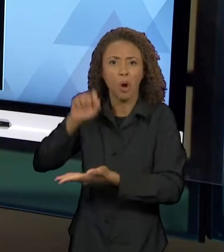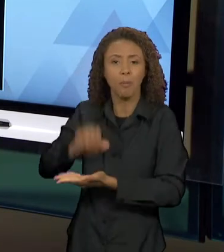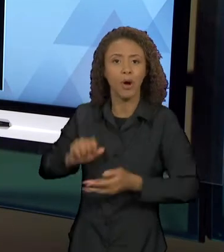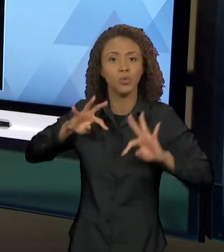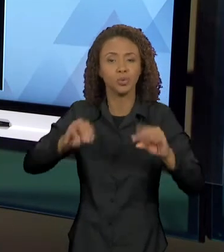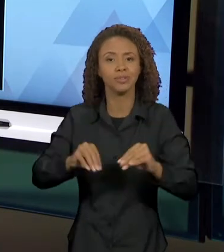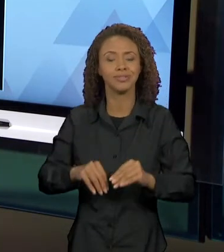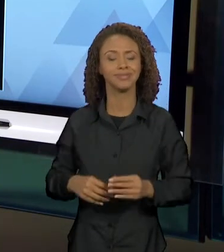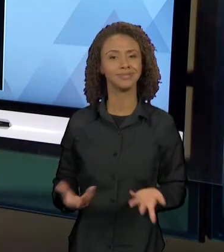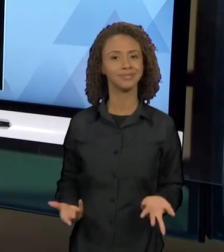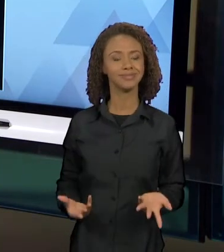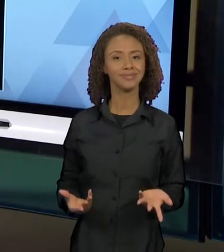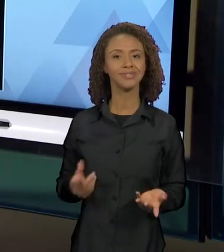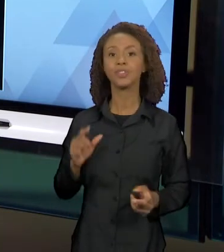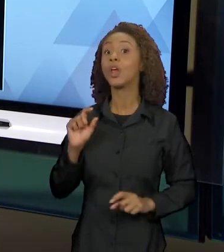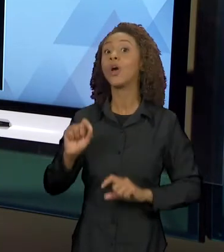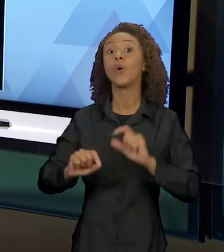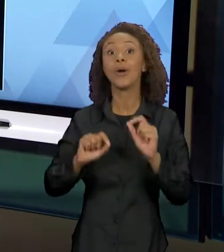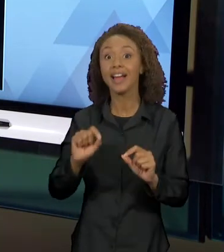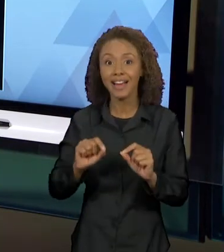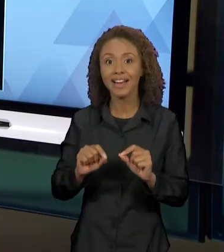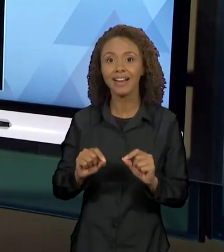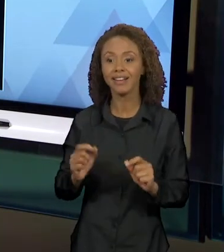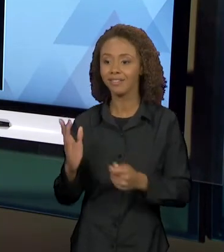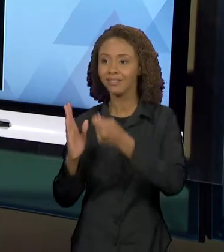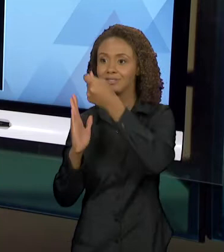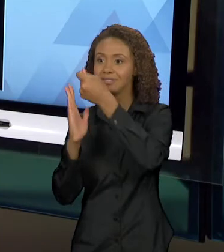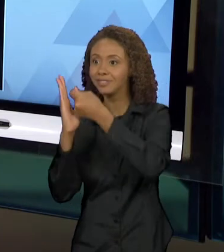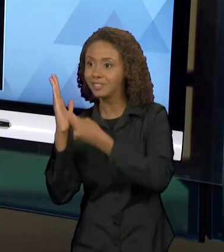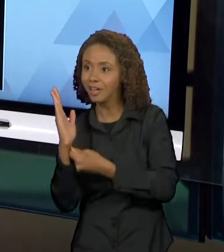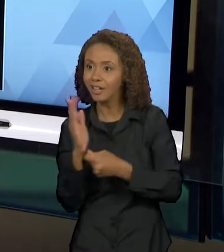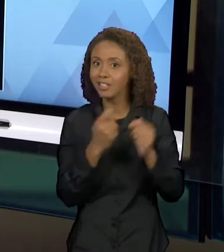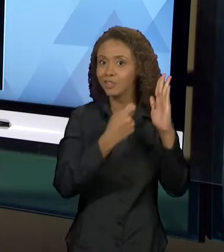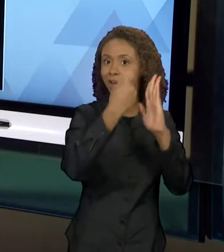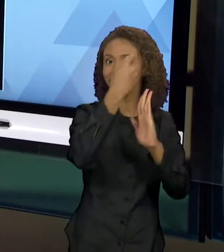INTERTEXTUAL. E COMO ESSE TEXTO RETOMA O LOBO DA